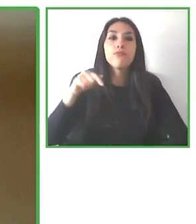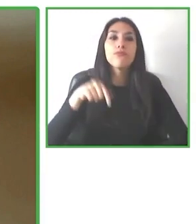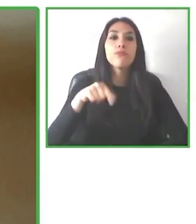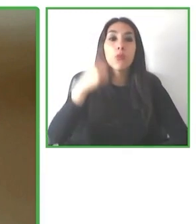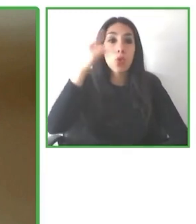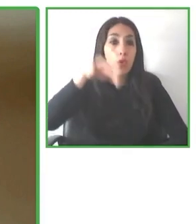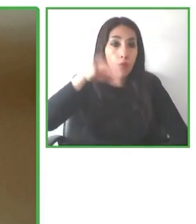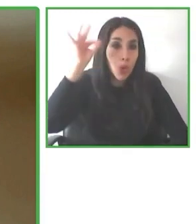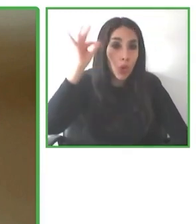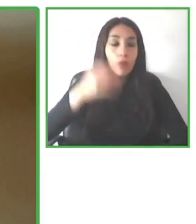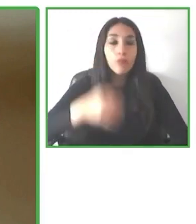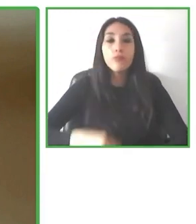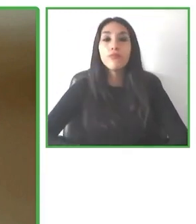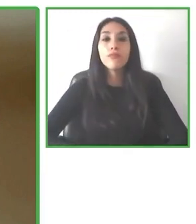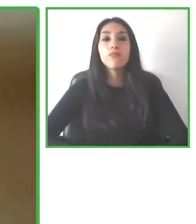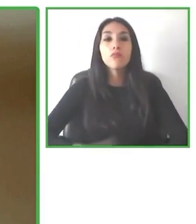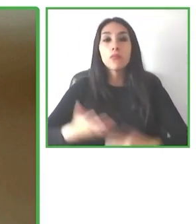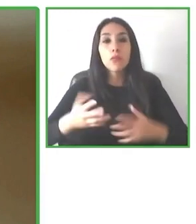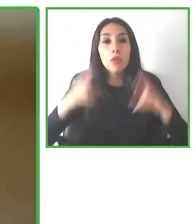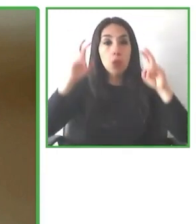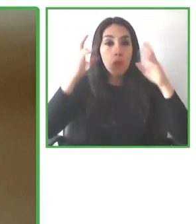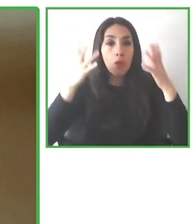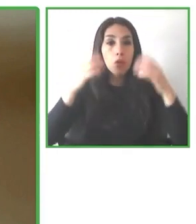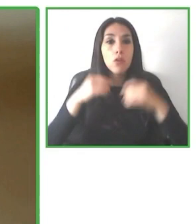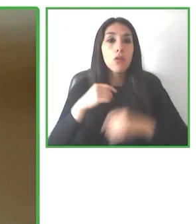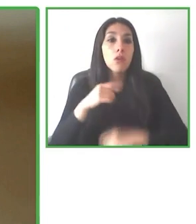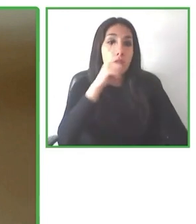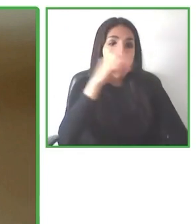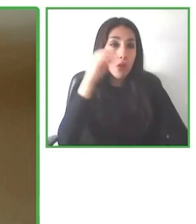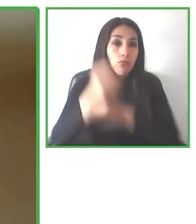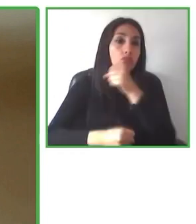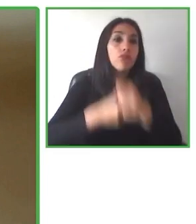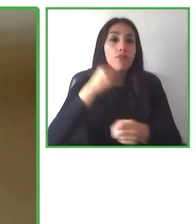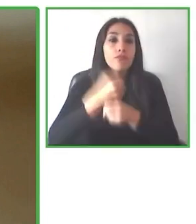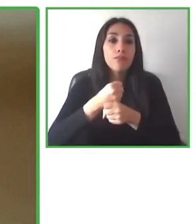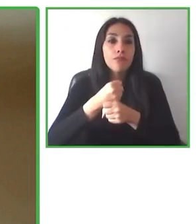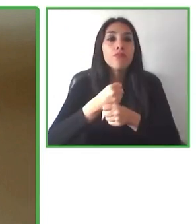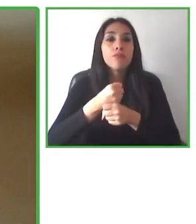Se escribe accessibilitas con dos ces y con dos eses por hacer un guiño a accessibility,